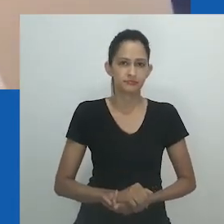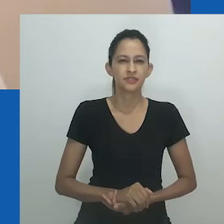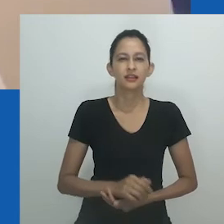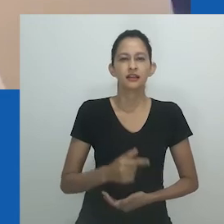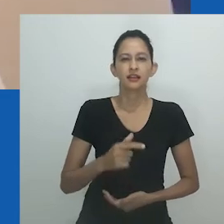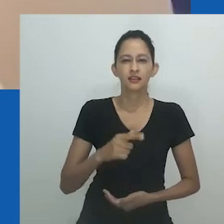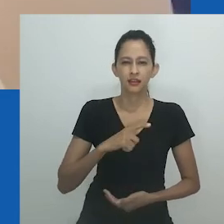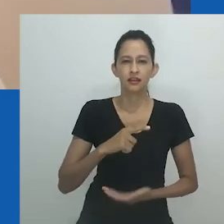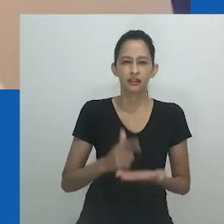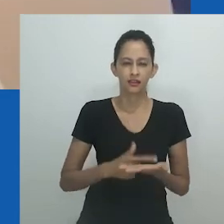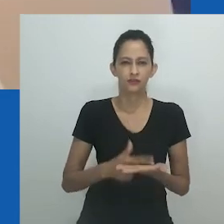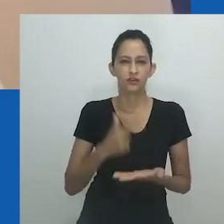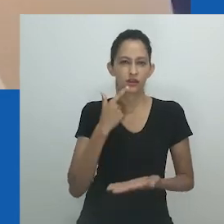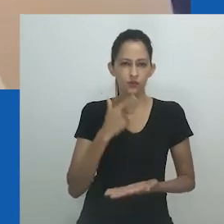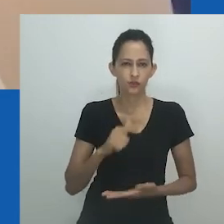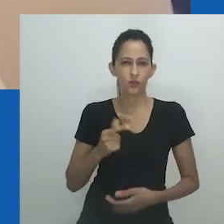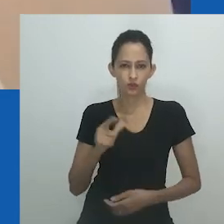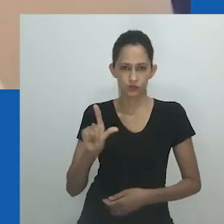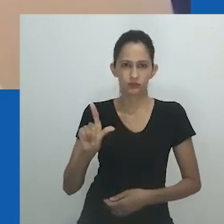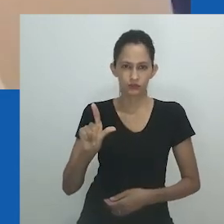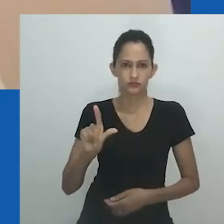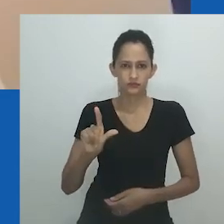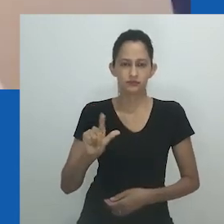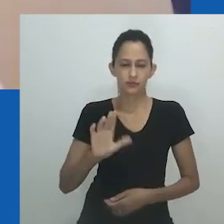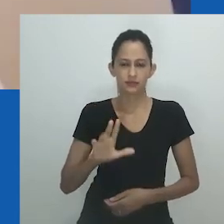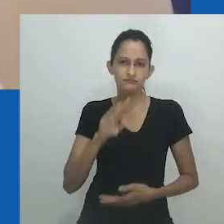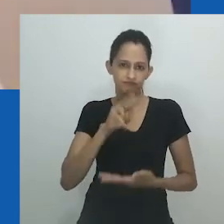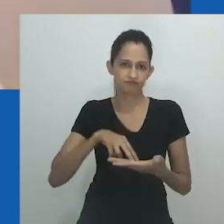Você sabia que Mpumlo se refere a mim como Nongayindoda quando me chama?